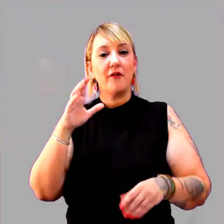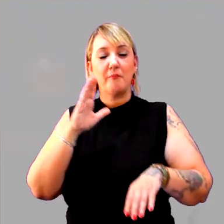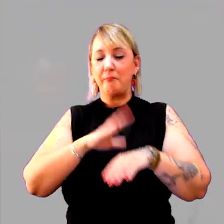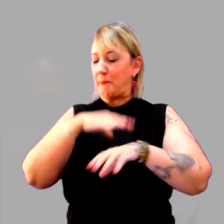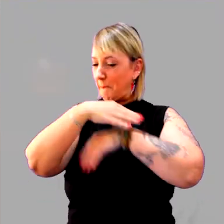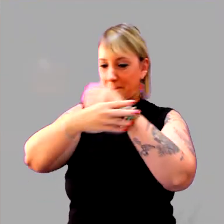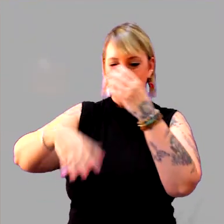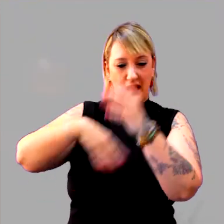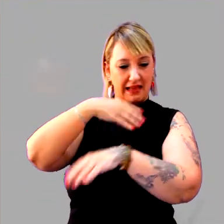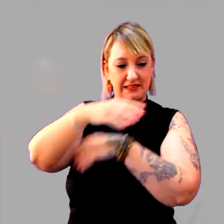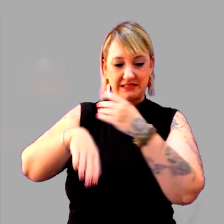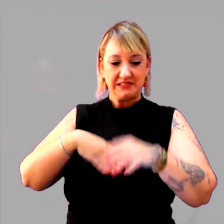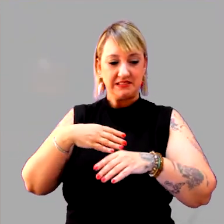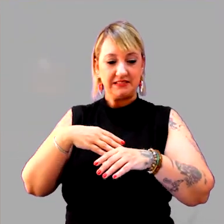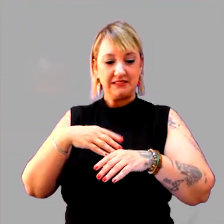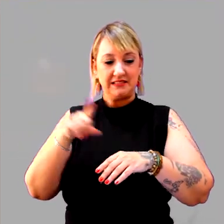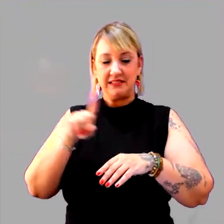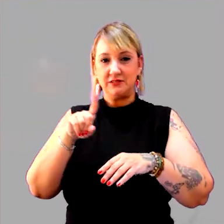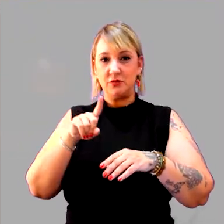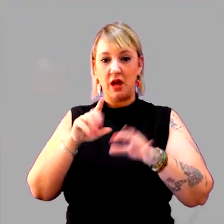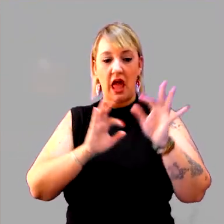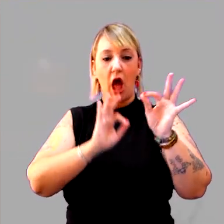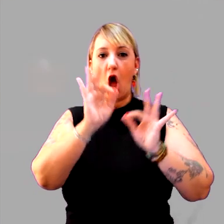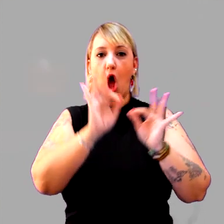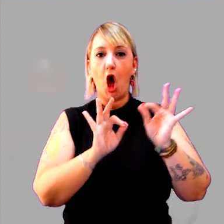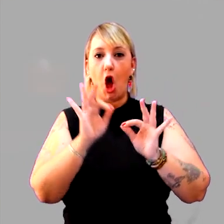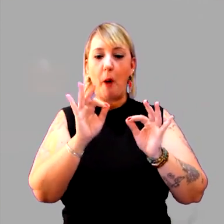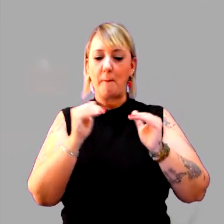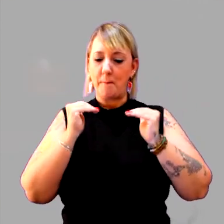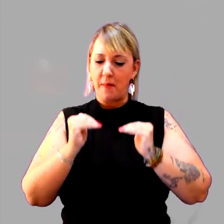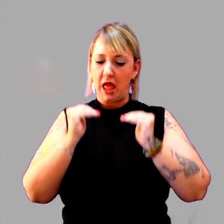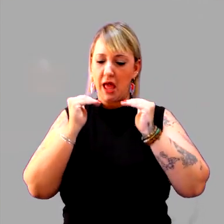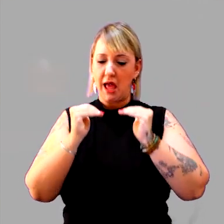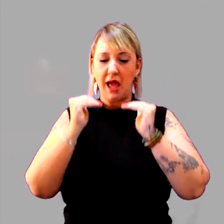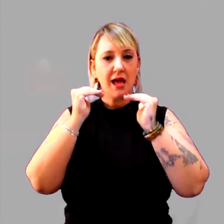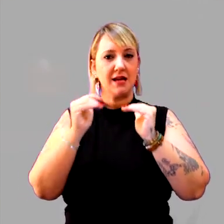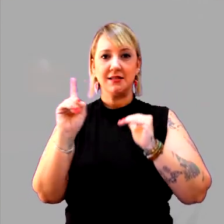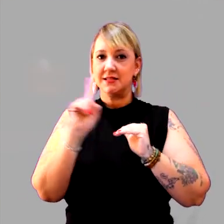E não é para o aluno ordenar, fazer esse trabalho mecânico, não.